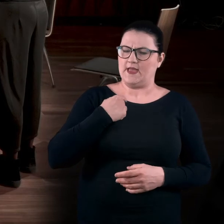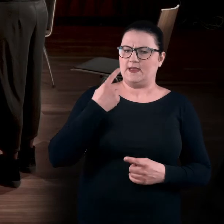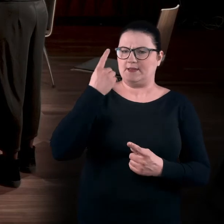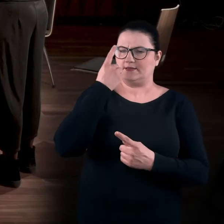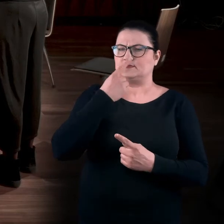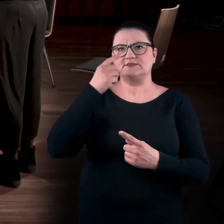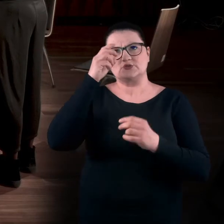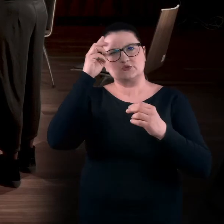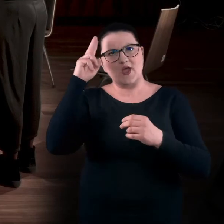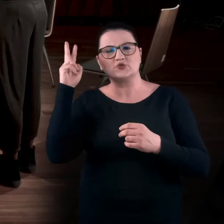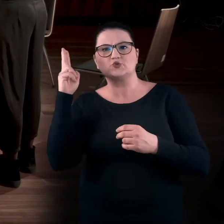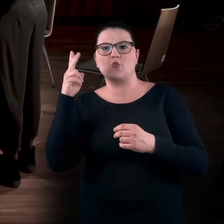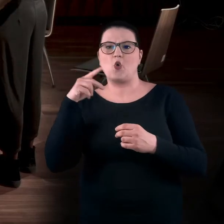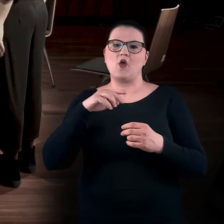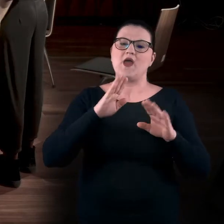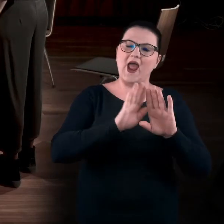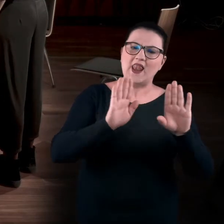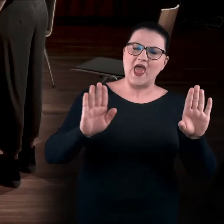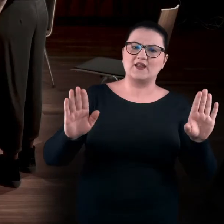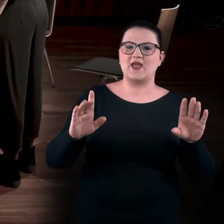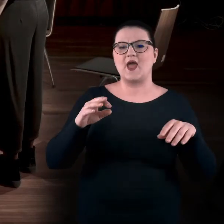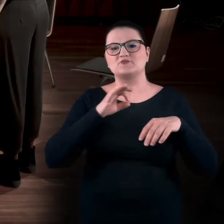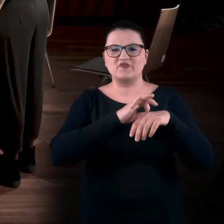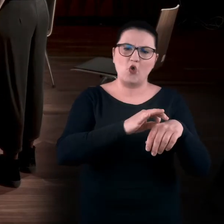i niezależnie, czy jesteśmy z przewodnikiem, przewodniczką, widzimy/nie widzimy,